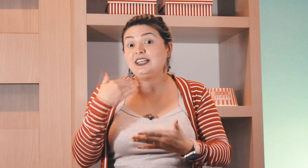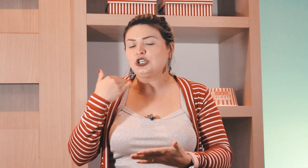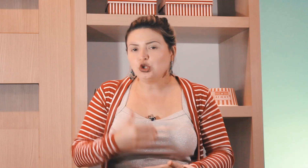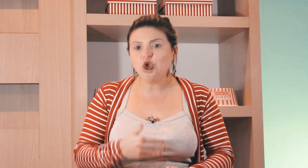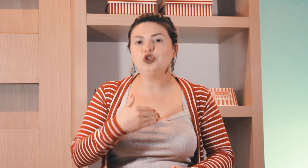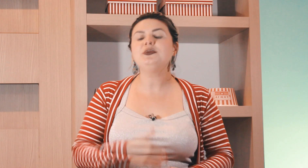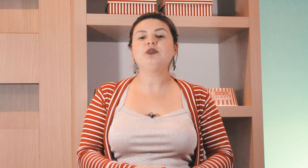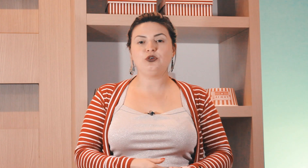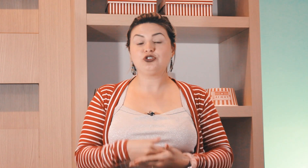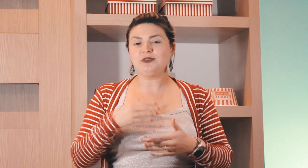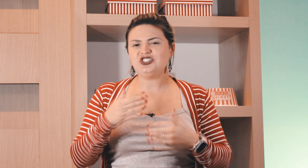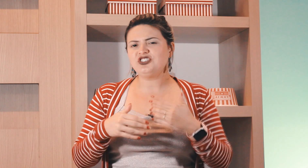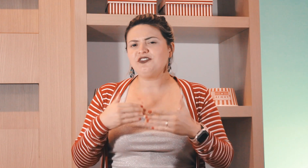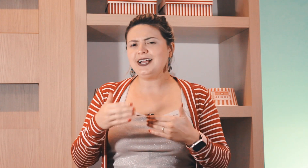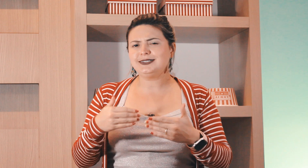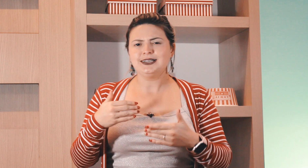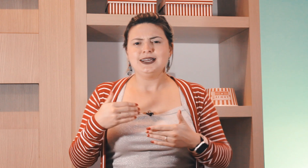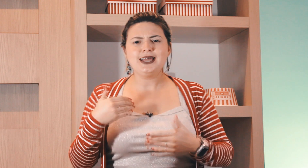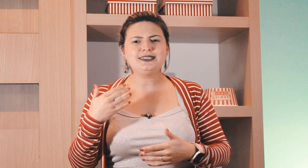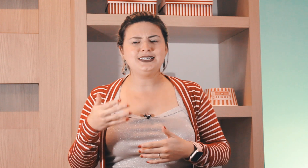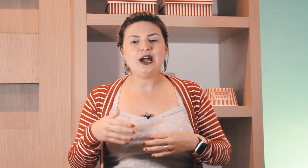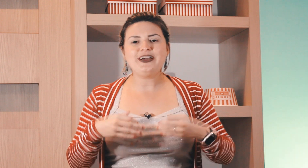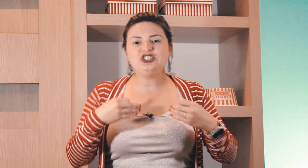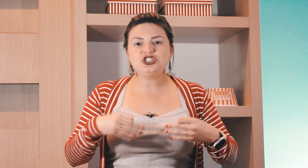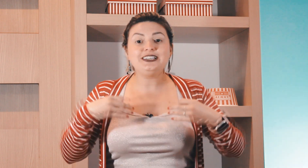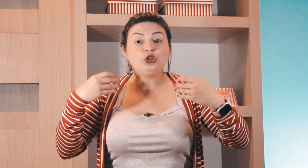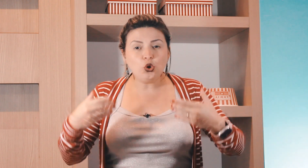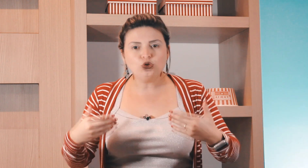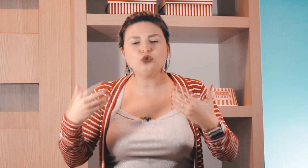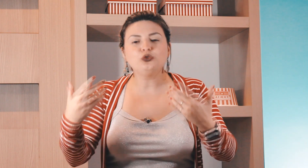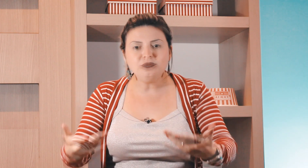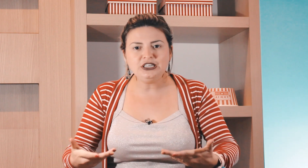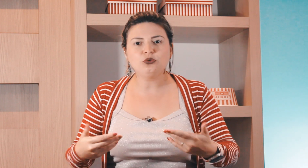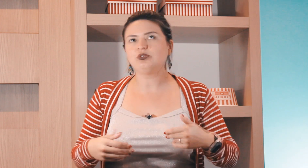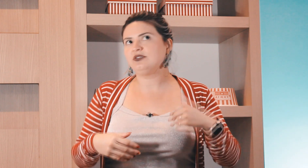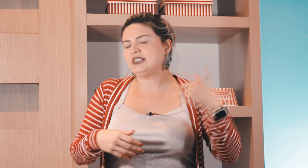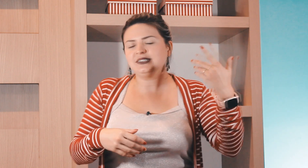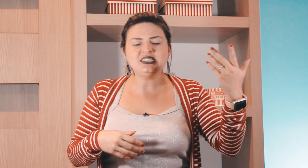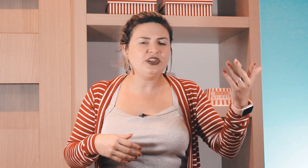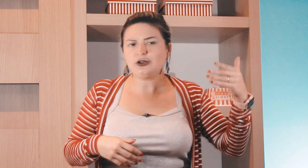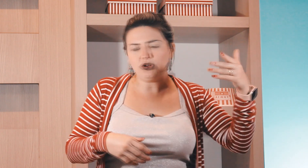igreja todo domingo à noite como a gente faz esse sinal aí de que todo o domingo se você quisesse